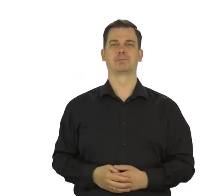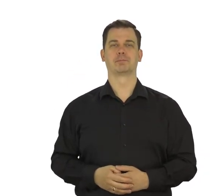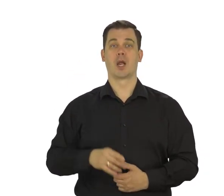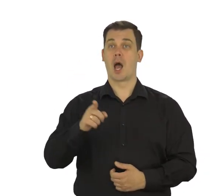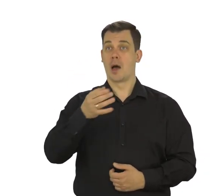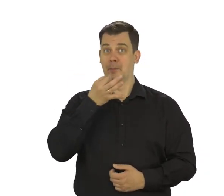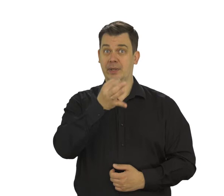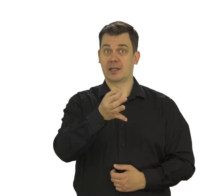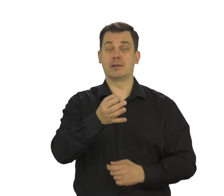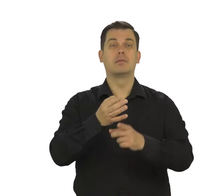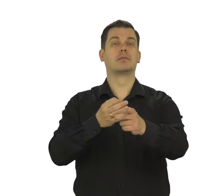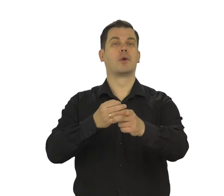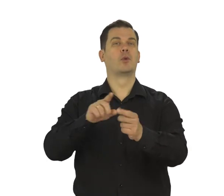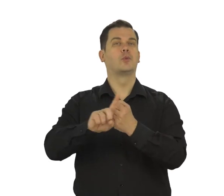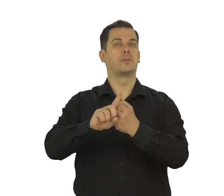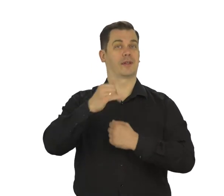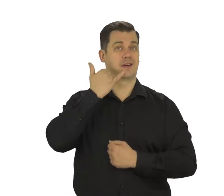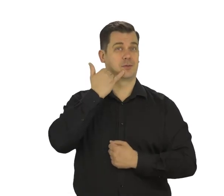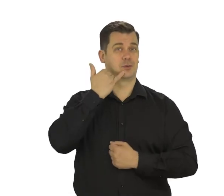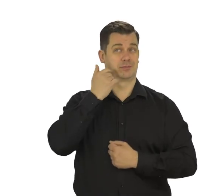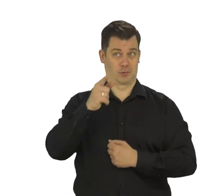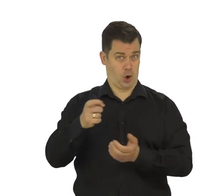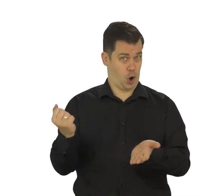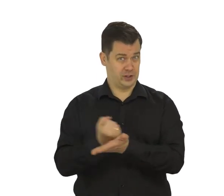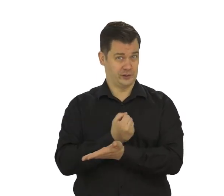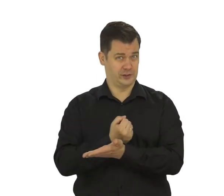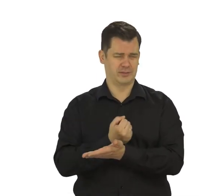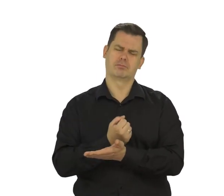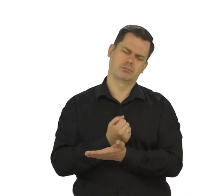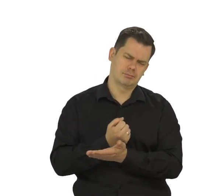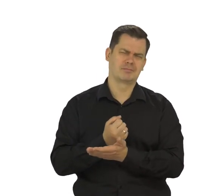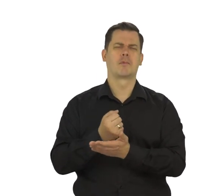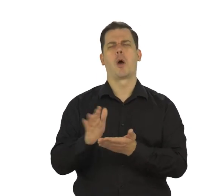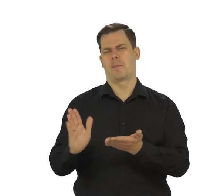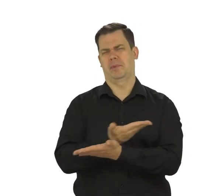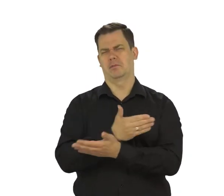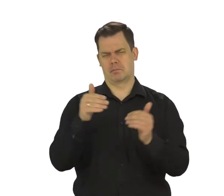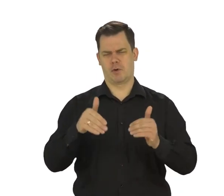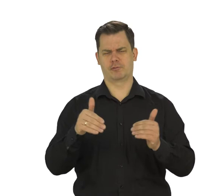Pojawi się pytanie o Twój numer telefonu. Nie jest wymagany, dlatego to pole można pominąć.